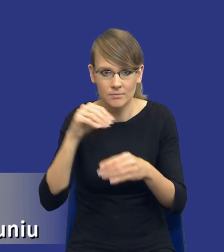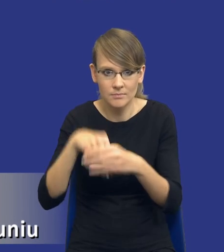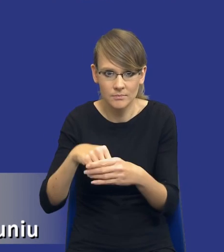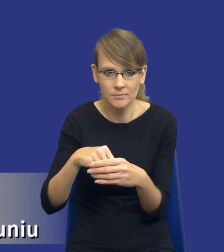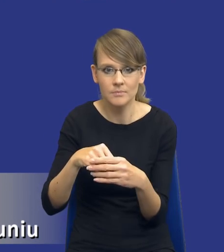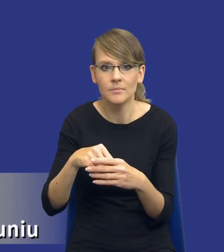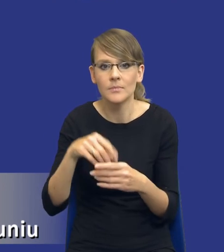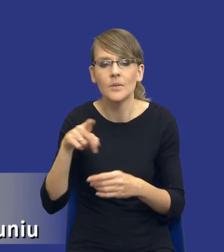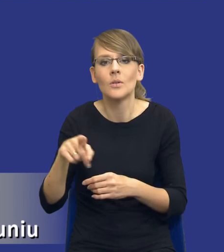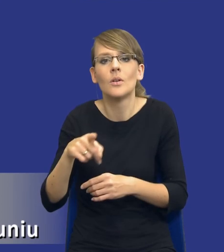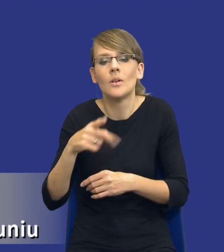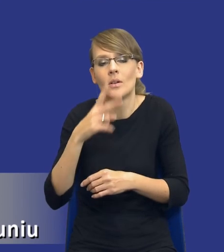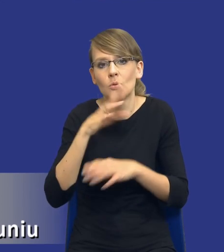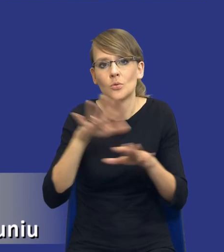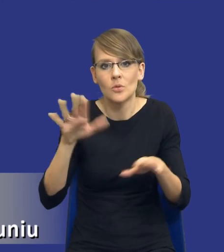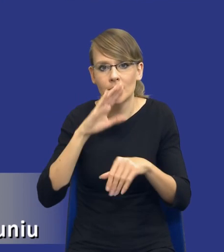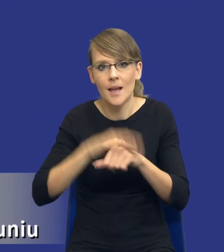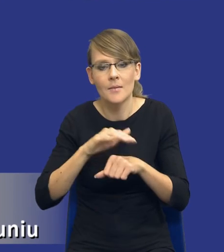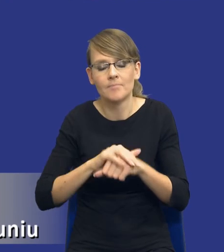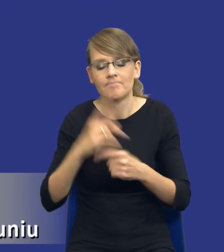po stronie wielu zamawiających. Takie analizy,